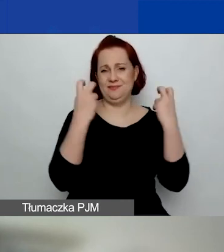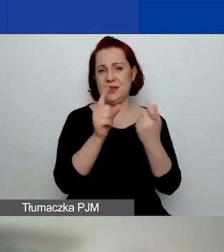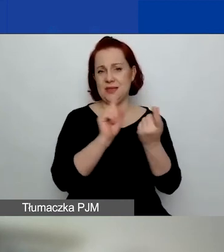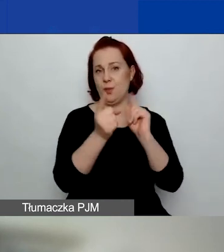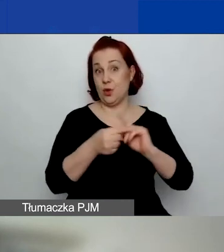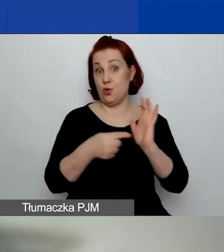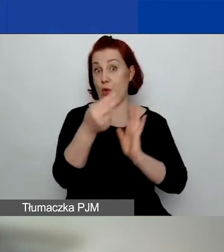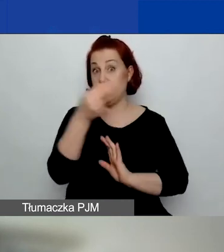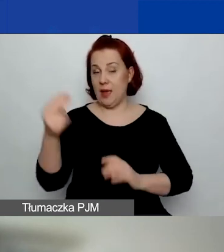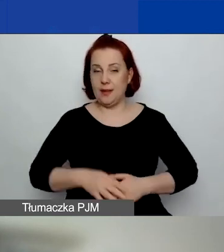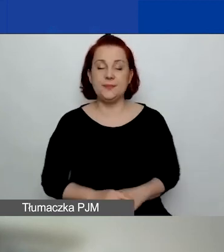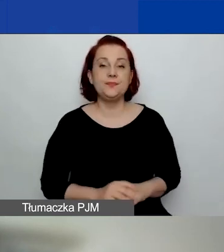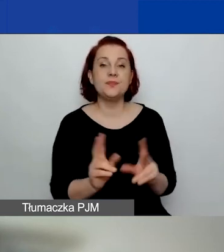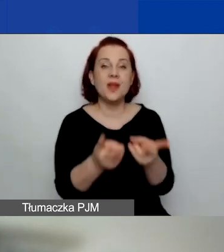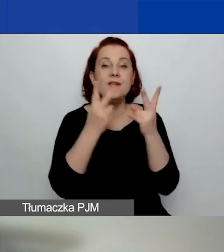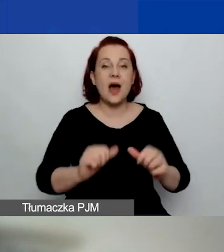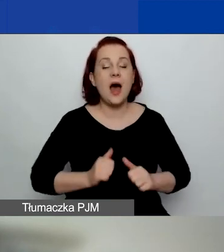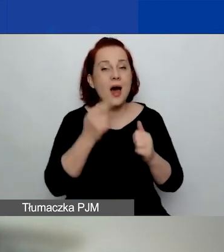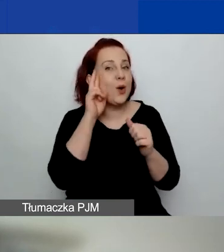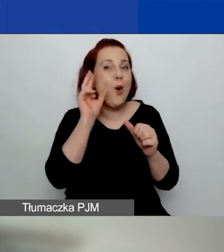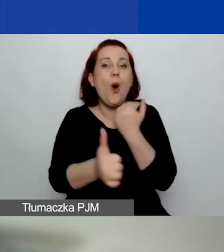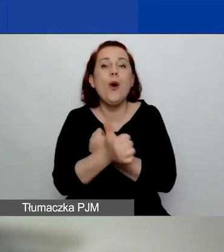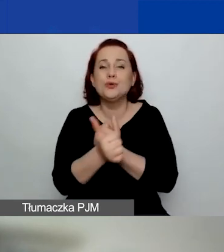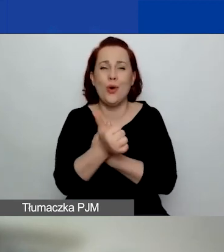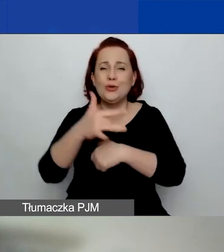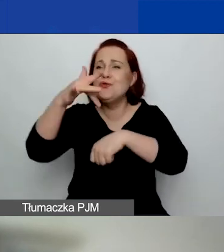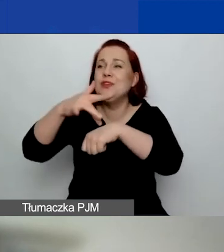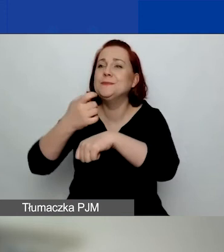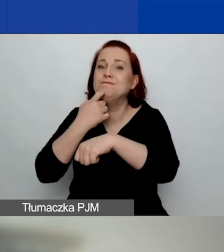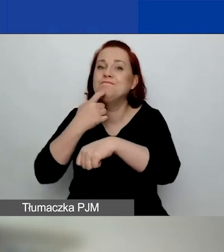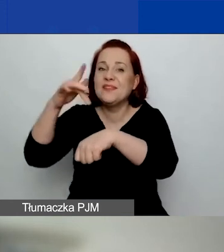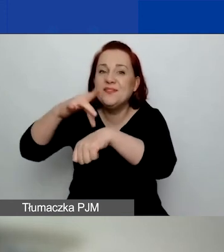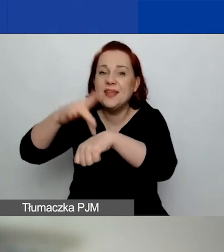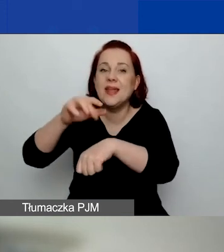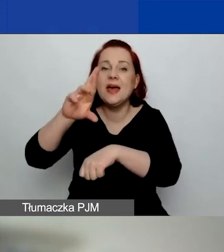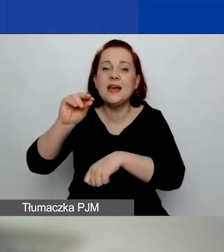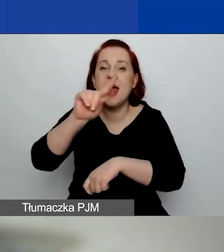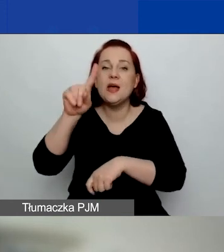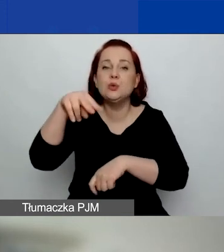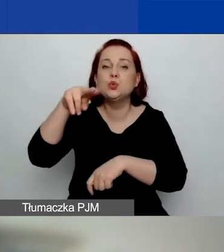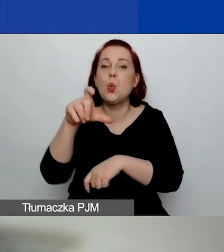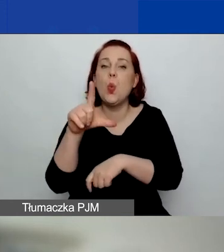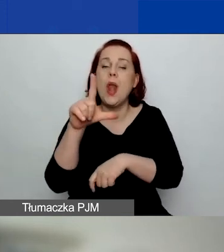Ważne, żeby zrozumieć, o co nam chodzi z tymi rezultatami. Będę to tłumaczyć, jak powiedziałam, w innym webinarium.